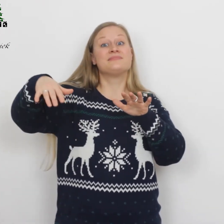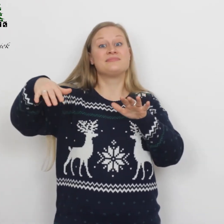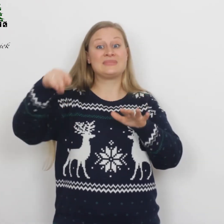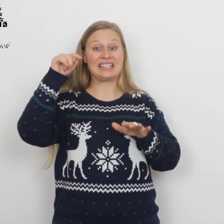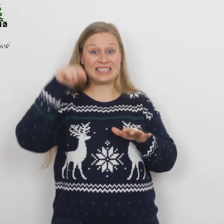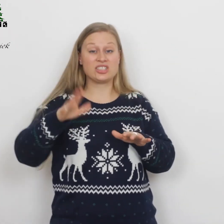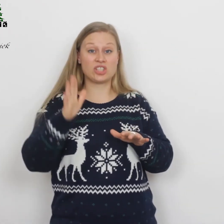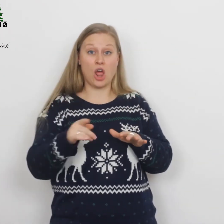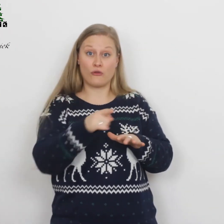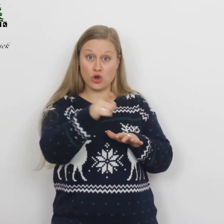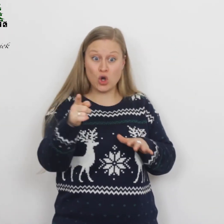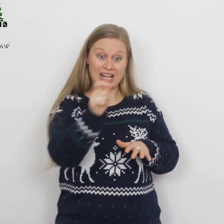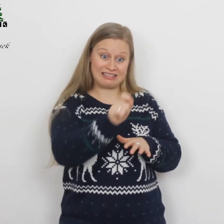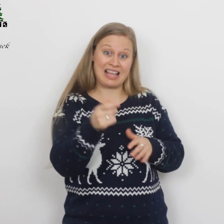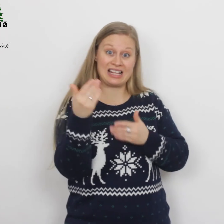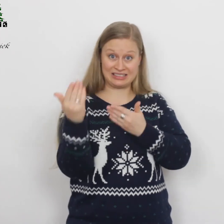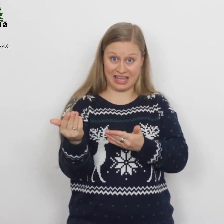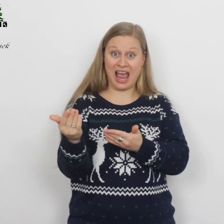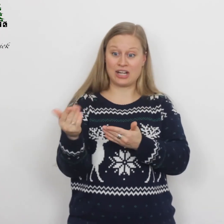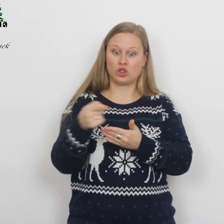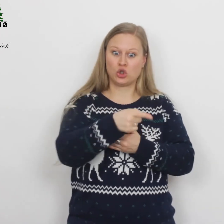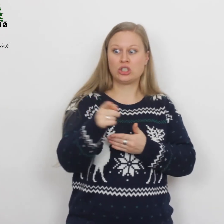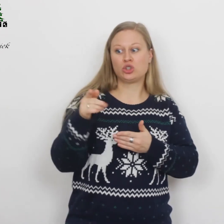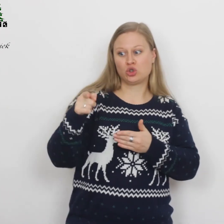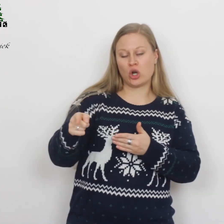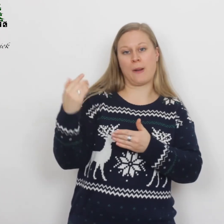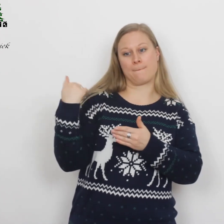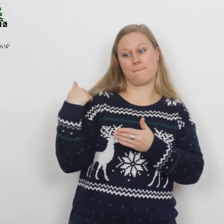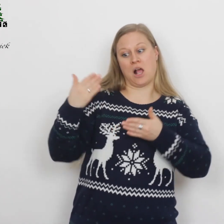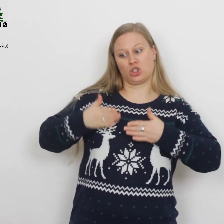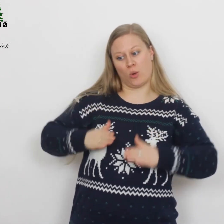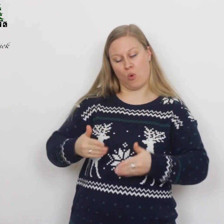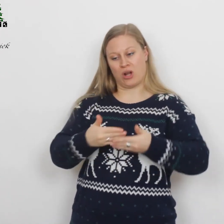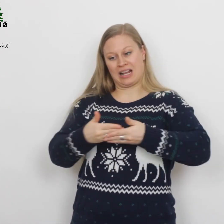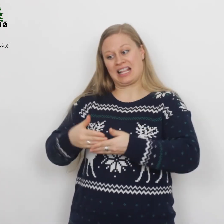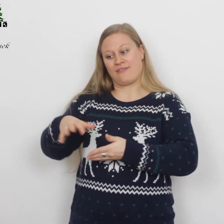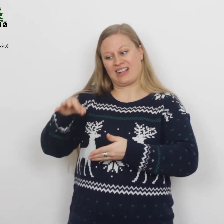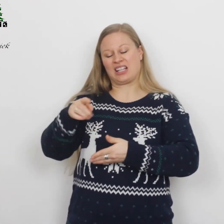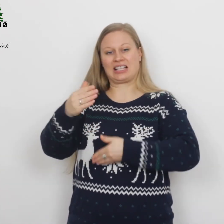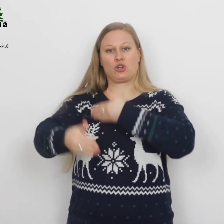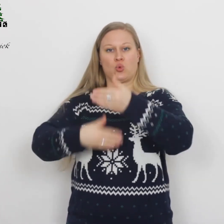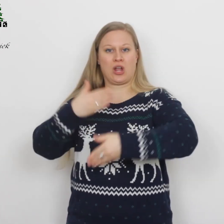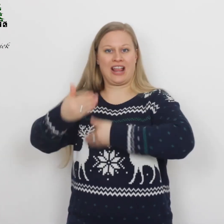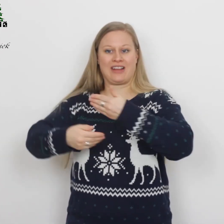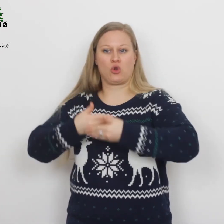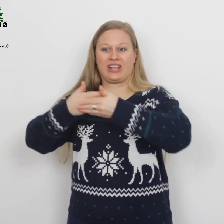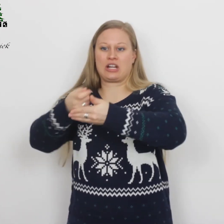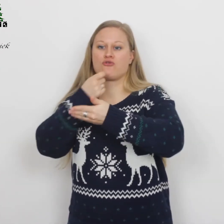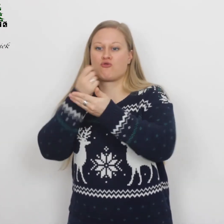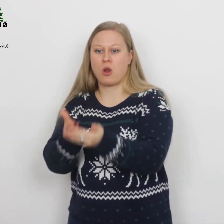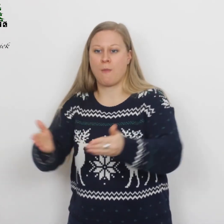‘Dit zal voor jullie het teken zijn: jullie zullen een pasgeboren kind vinden, dat in een doek gewikkeld in een voederbak ligt.’